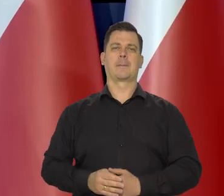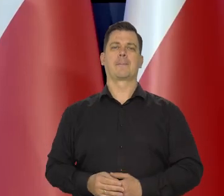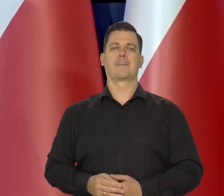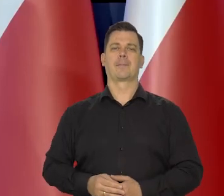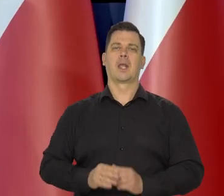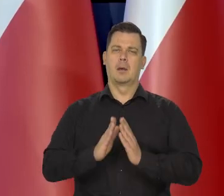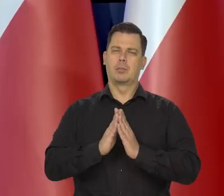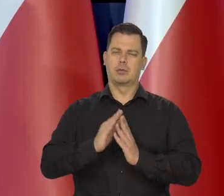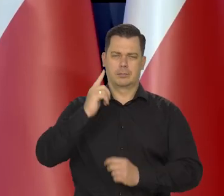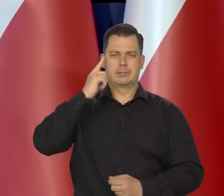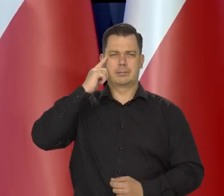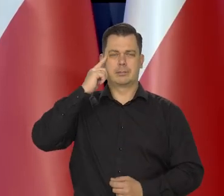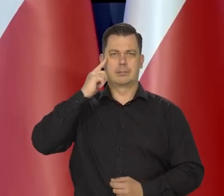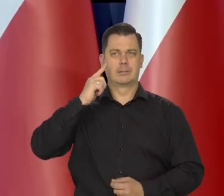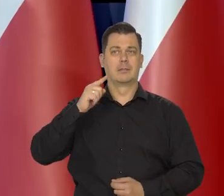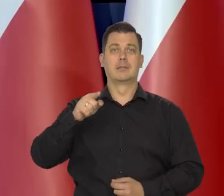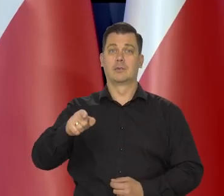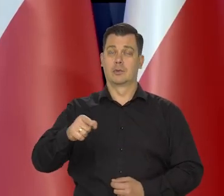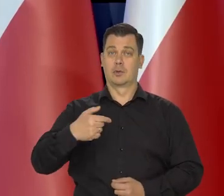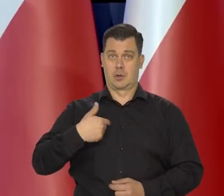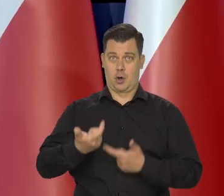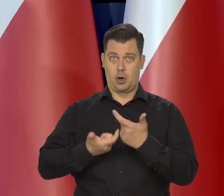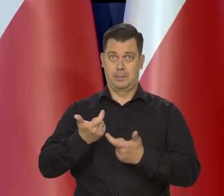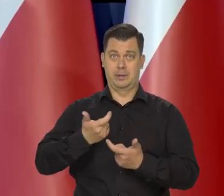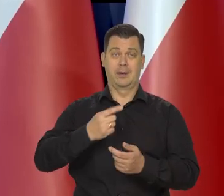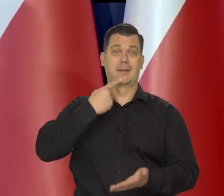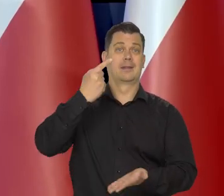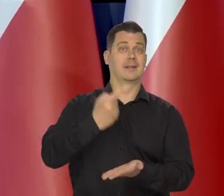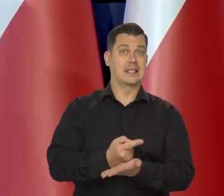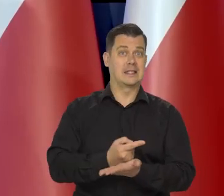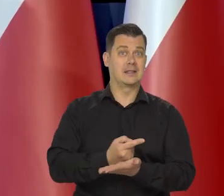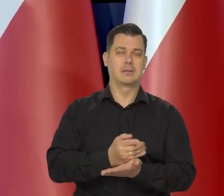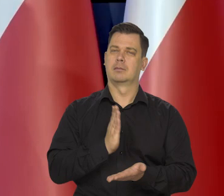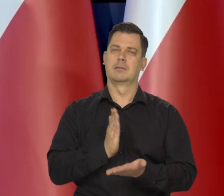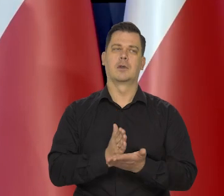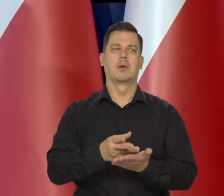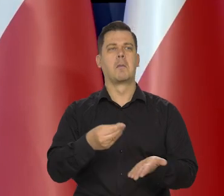Proszę pamiętać, że my oddziałowujemy tylko, po stronie popytowej,